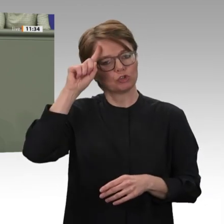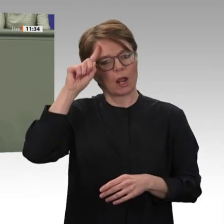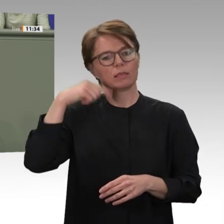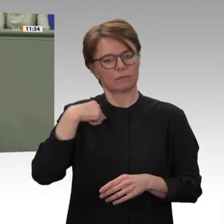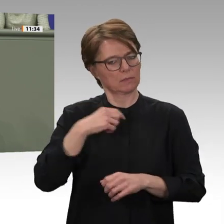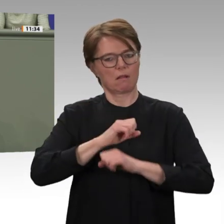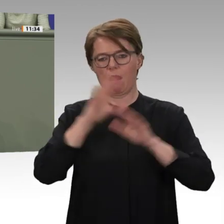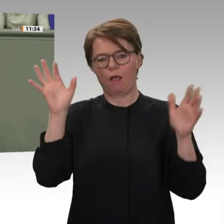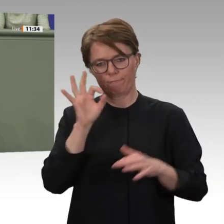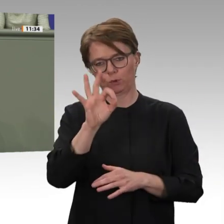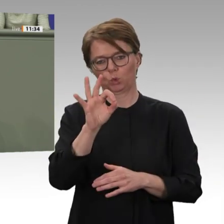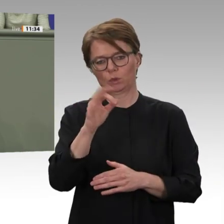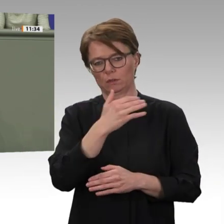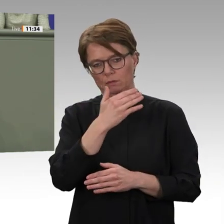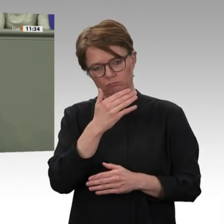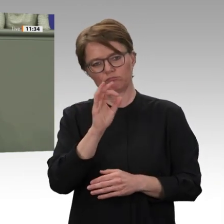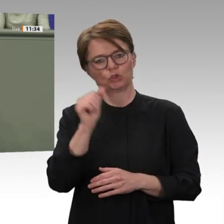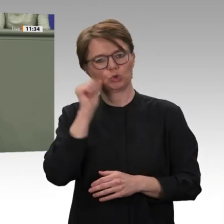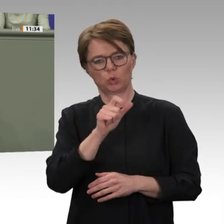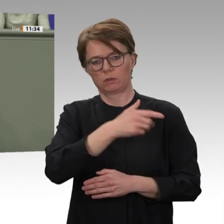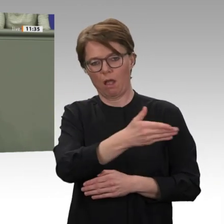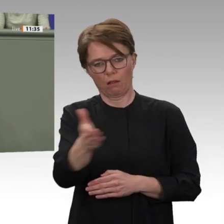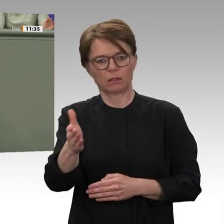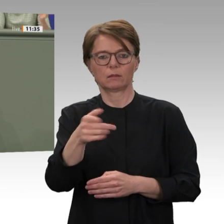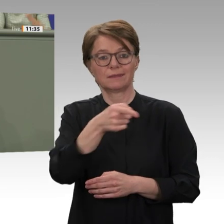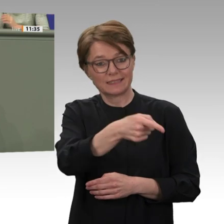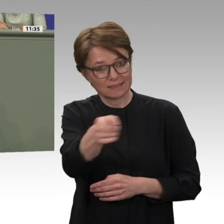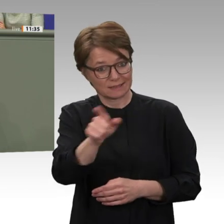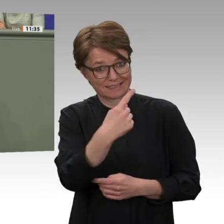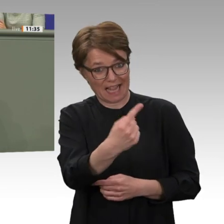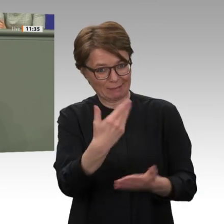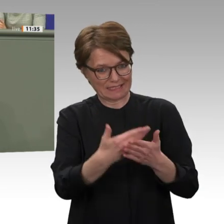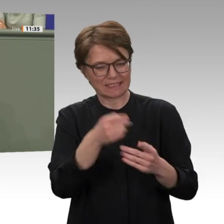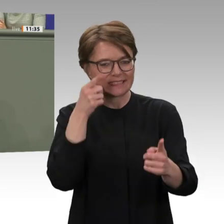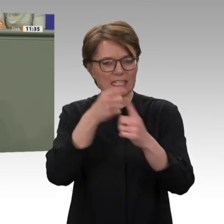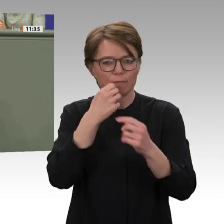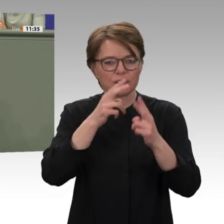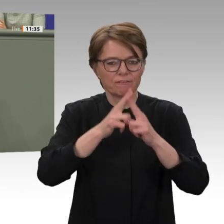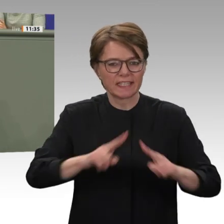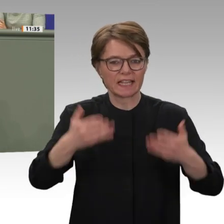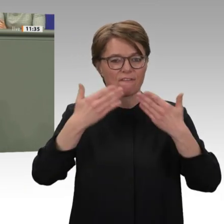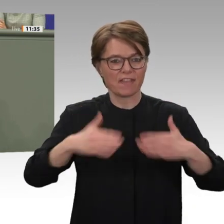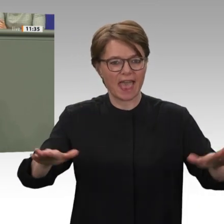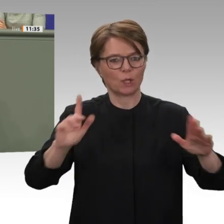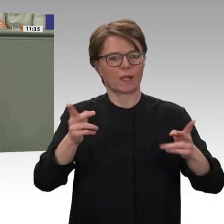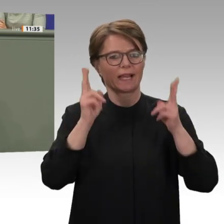Um genau sie geht es auch, wenn wir heute der Beteiligung an der Friedensmission UNAMID